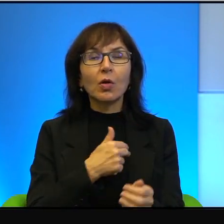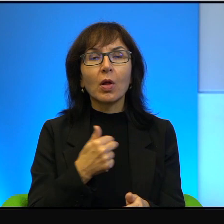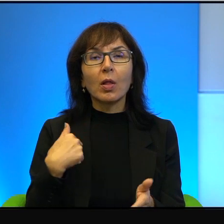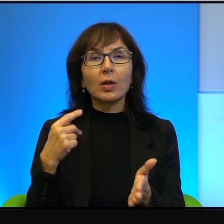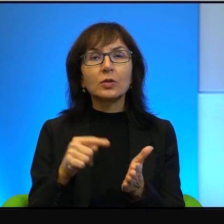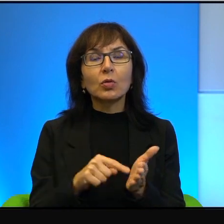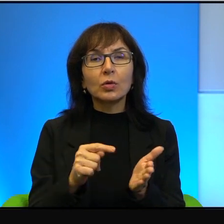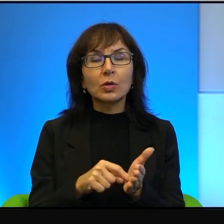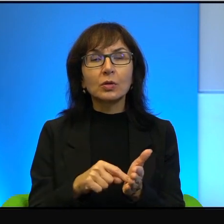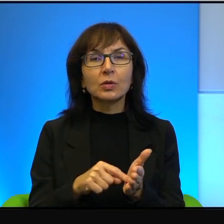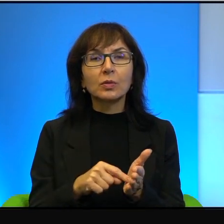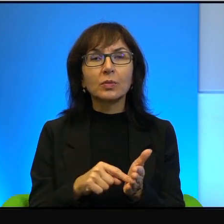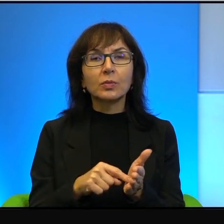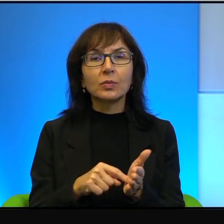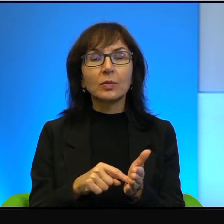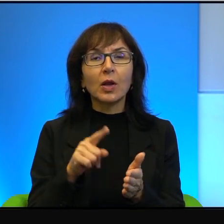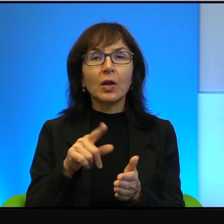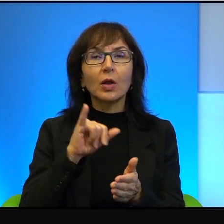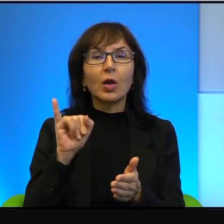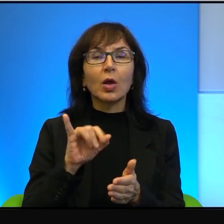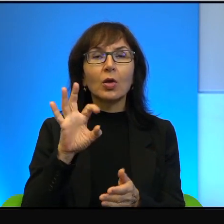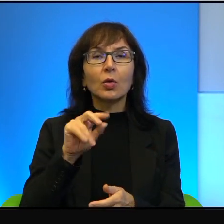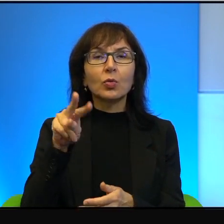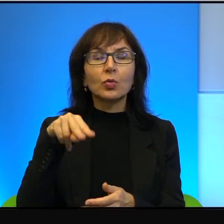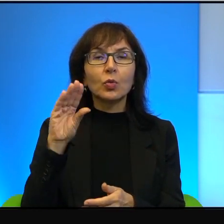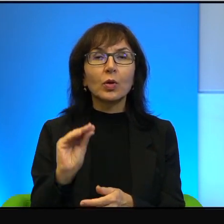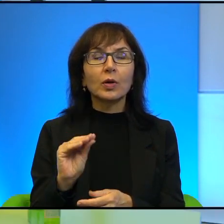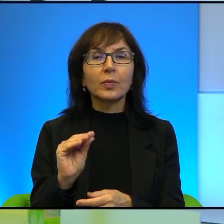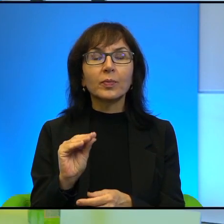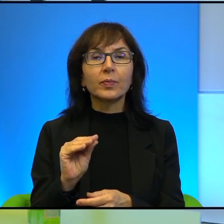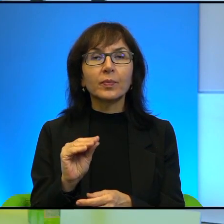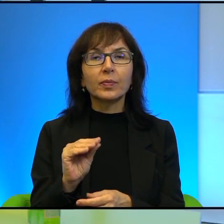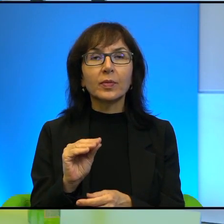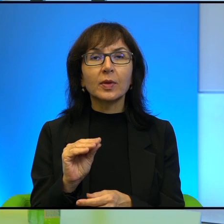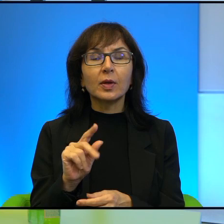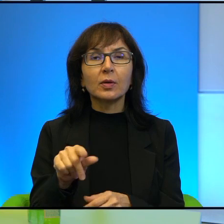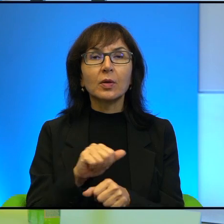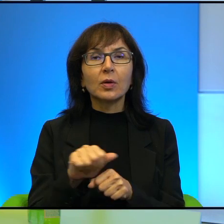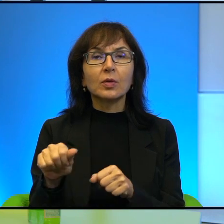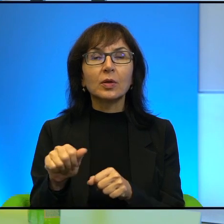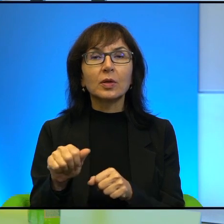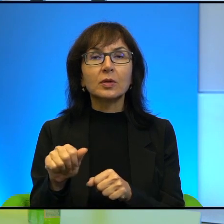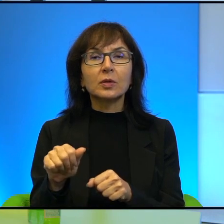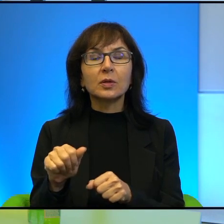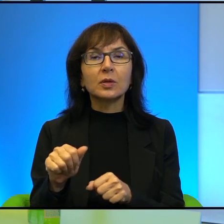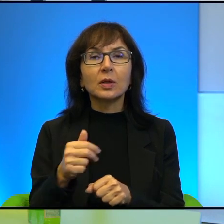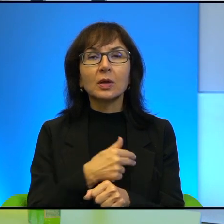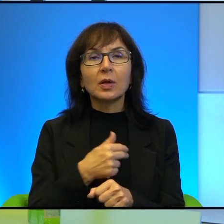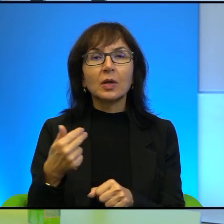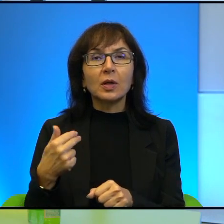że tenże Jozue właśnie, to jest no taki nasz no najdalej pradziadek, najdalej.